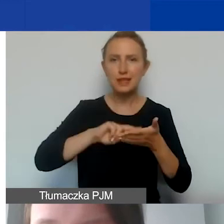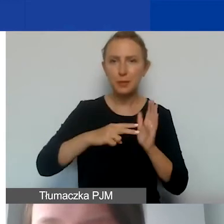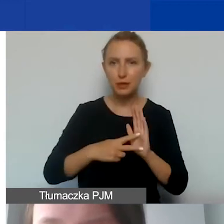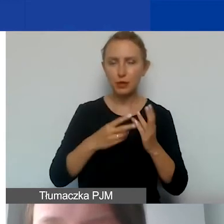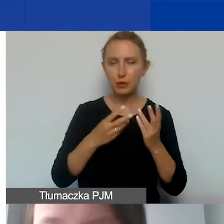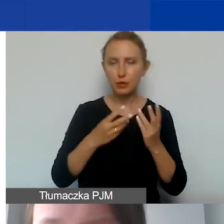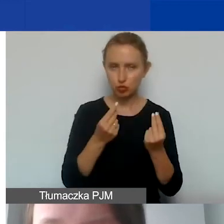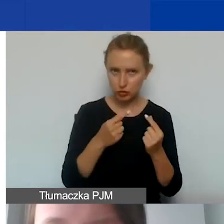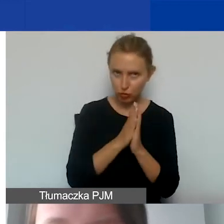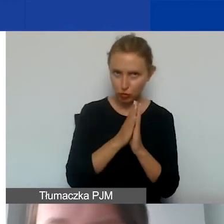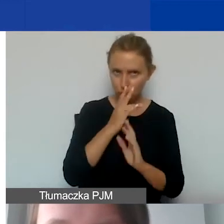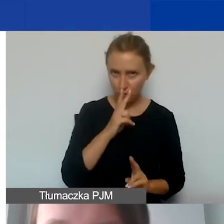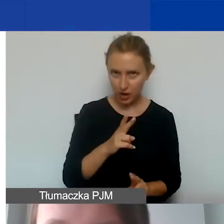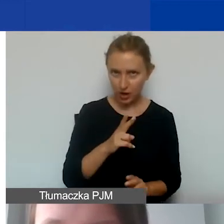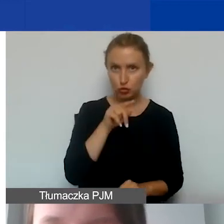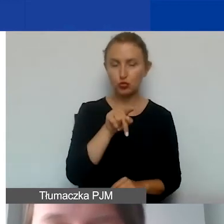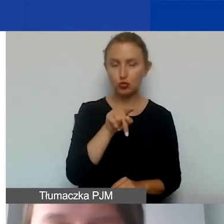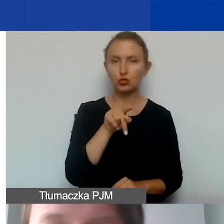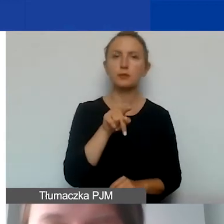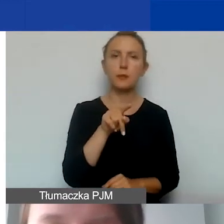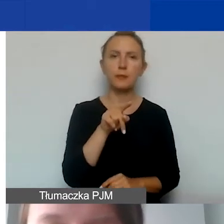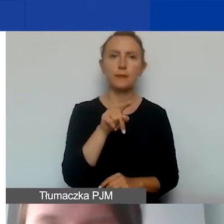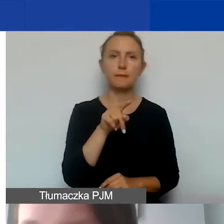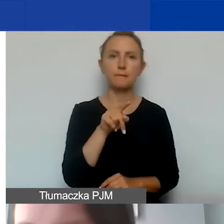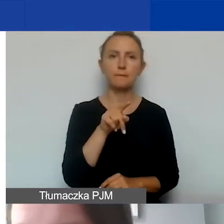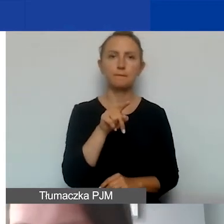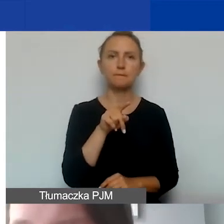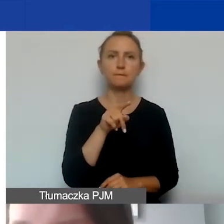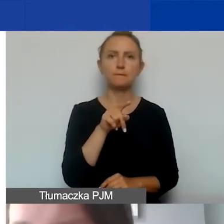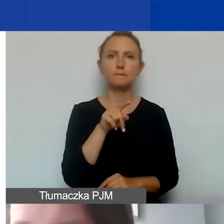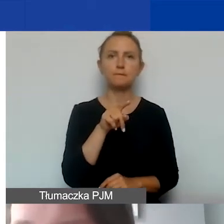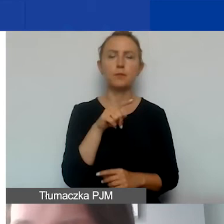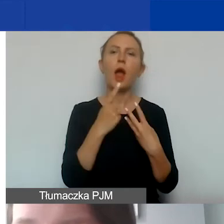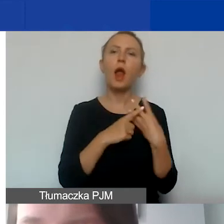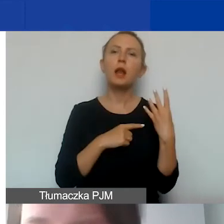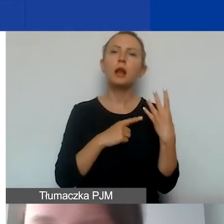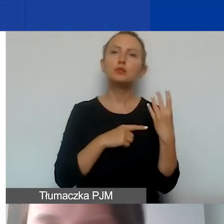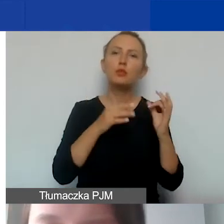Proszę spojrzeć, liczby są okrągłe, żeby łatwiej było to wyliczać.